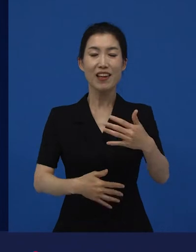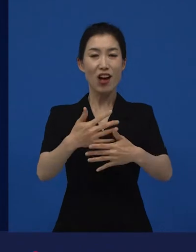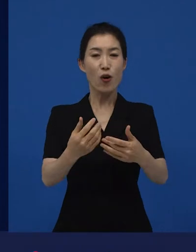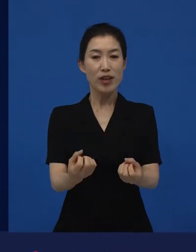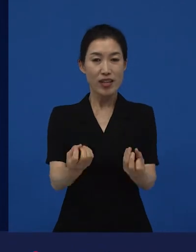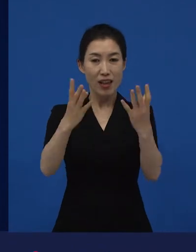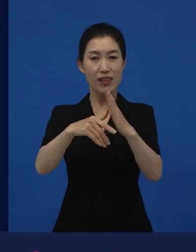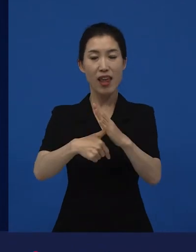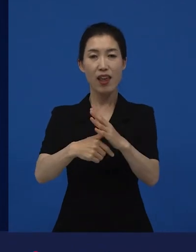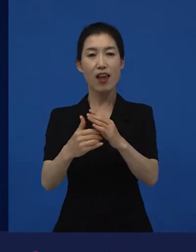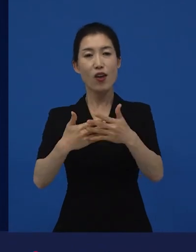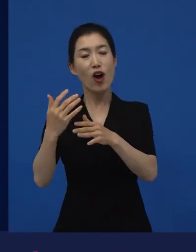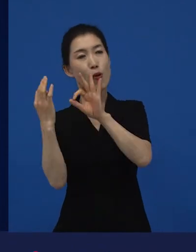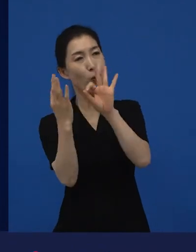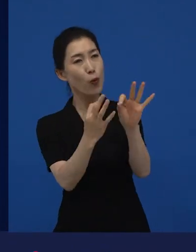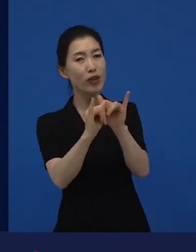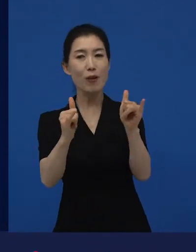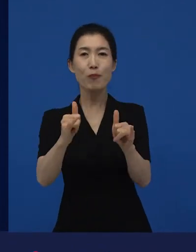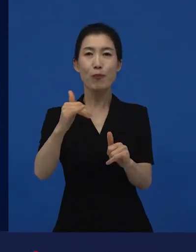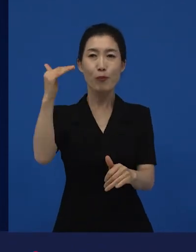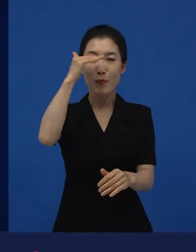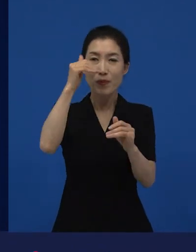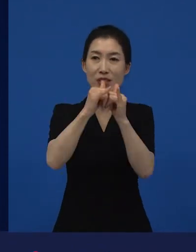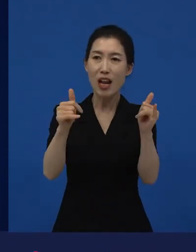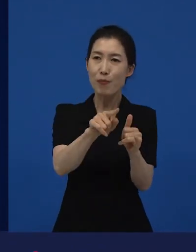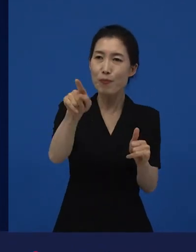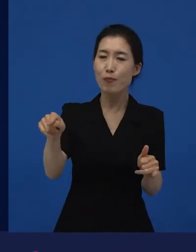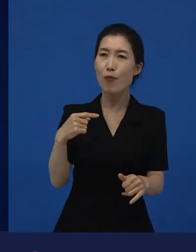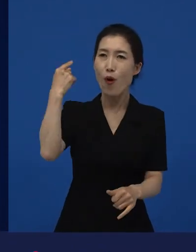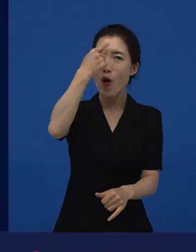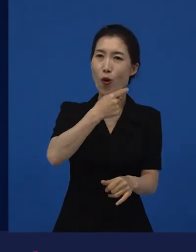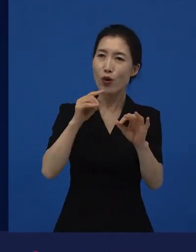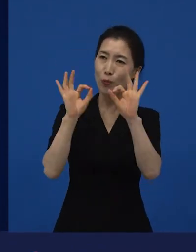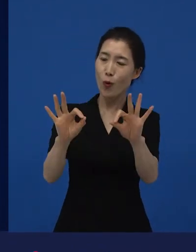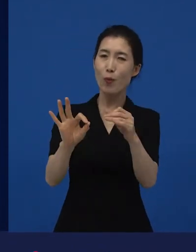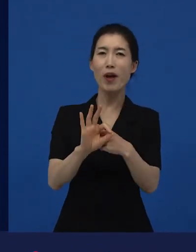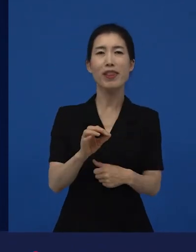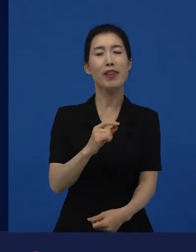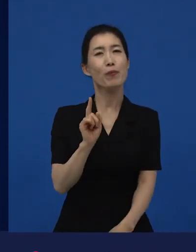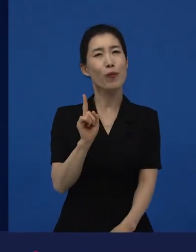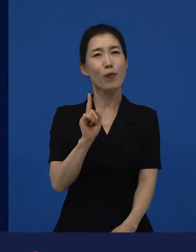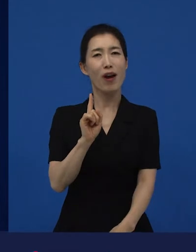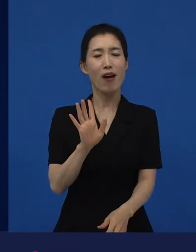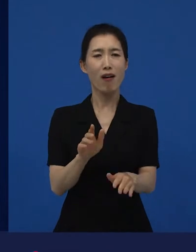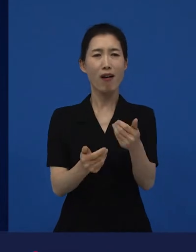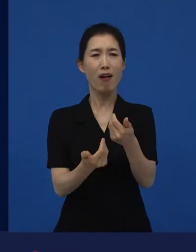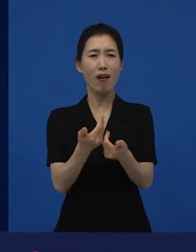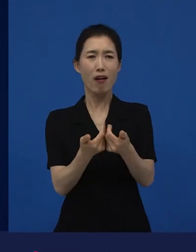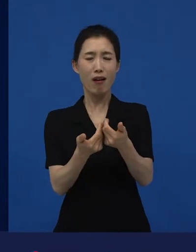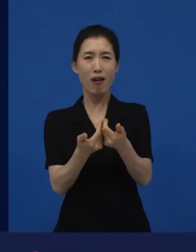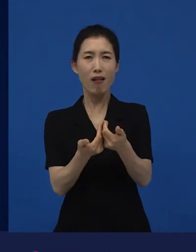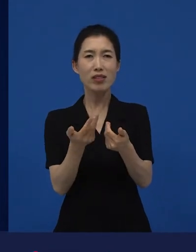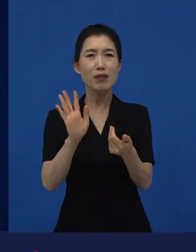관객들이 보여주는 반응들은 굉장히 낯선 즐거움을 느낀다고 저는 생각을 합니다.